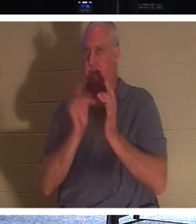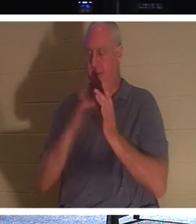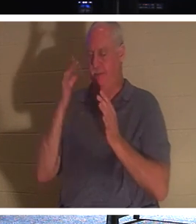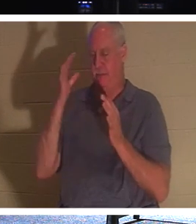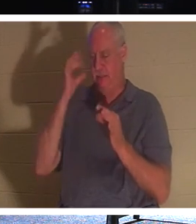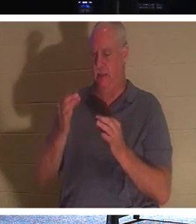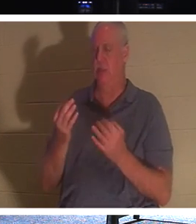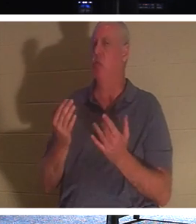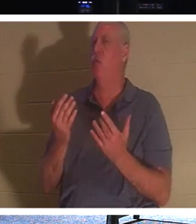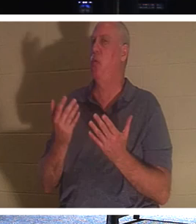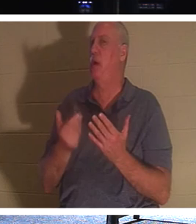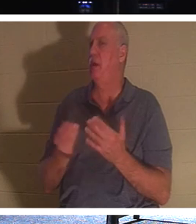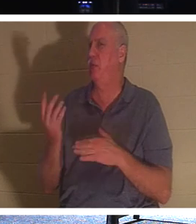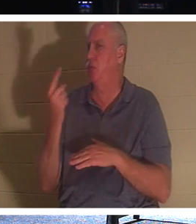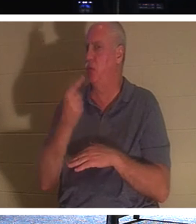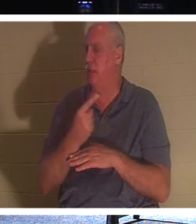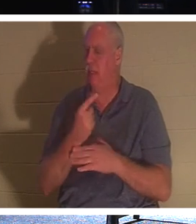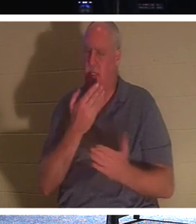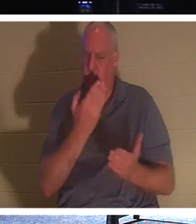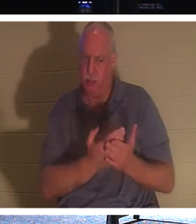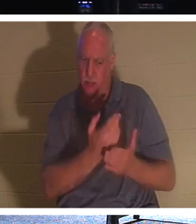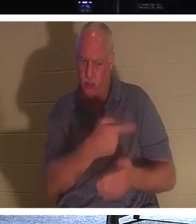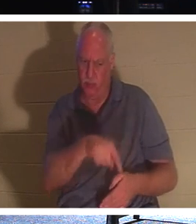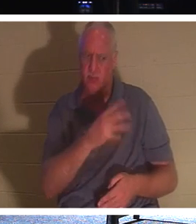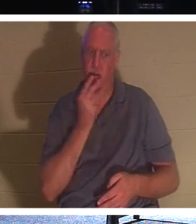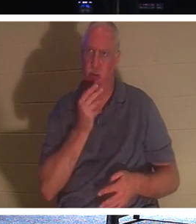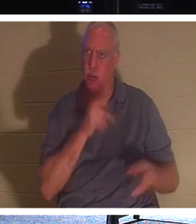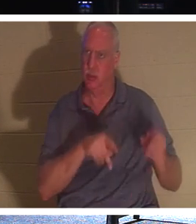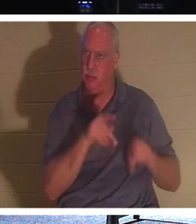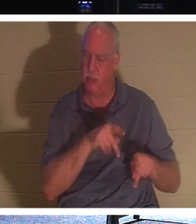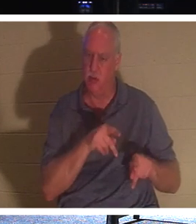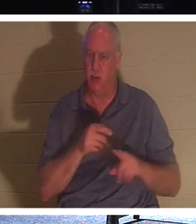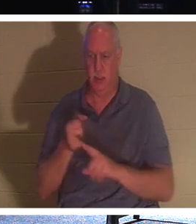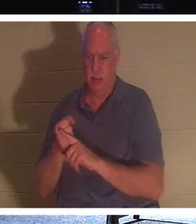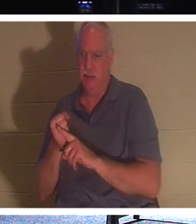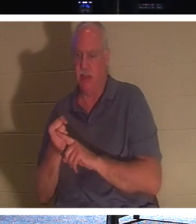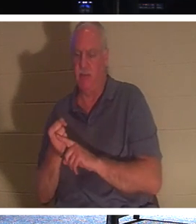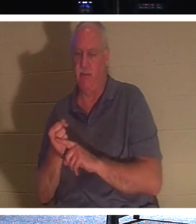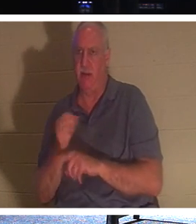Tage, um dem jüdischen Volk zu beweisen, dass er tatsächlich der Messias und die Auferstehung